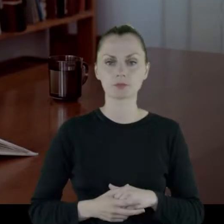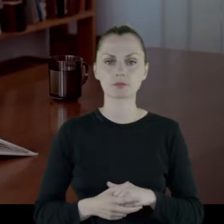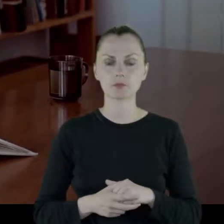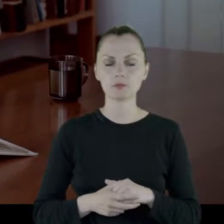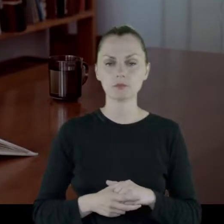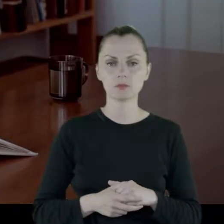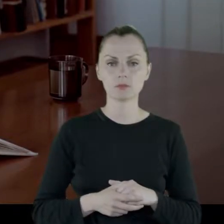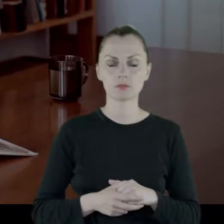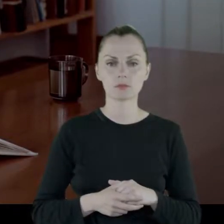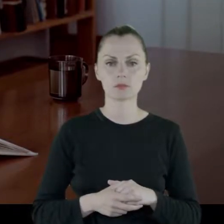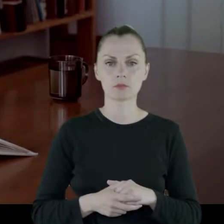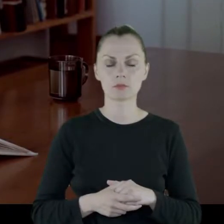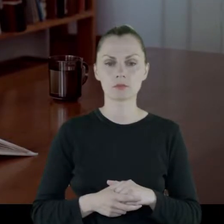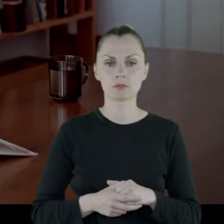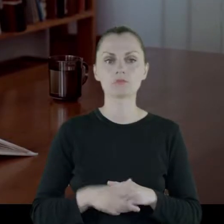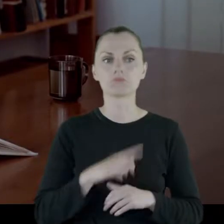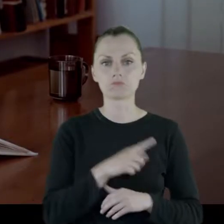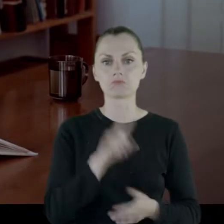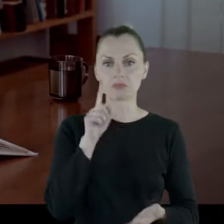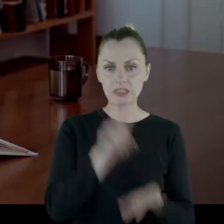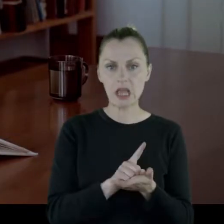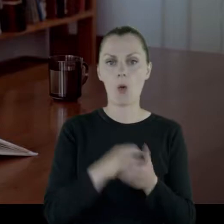I zdała tam maturę.